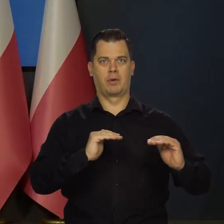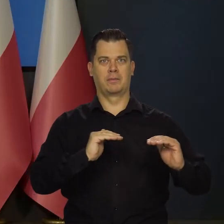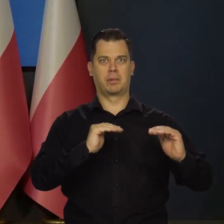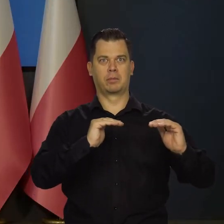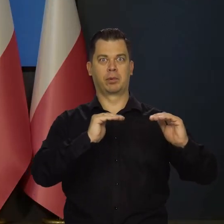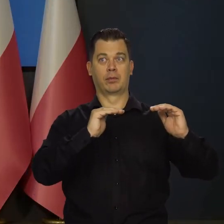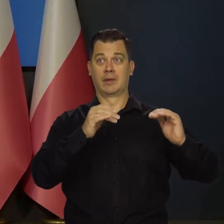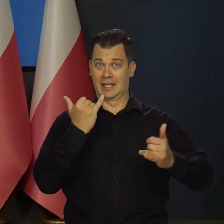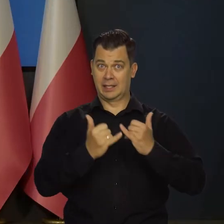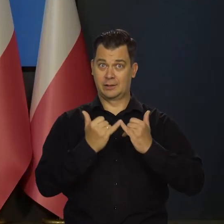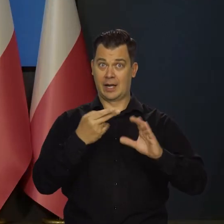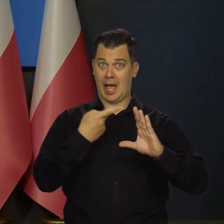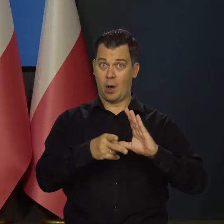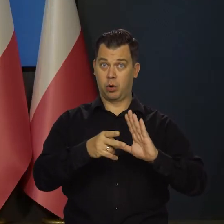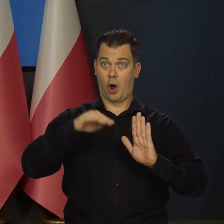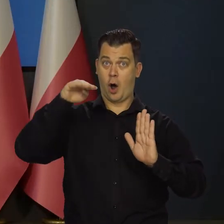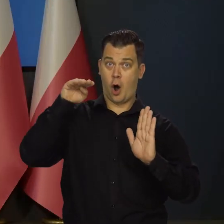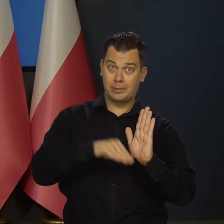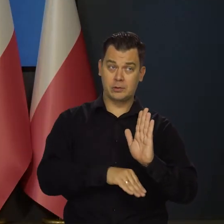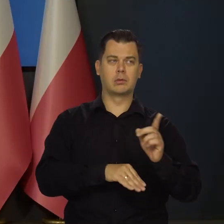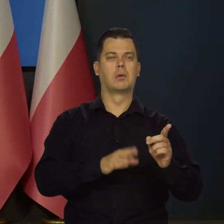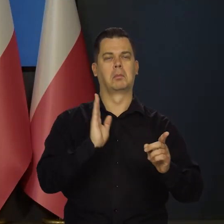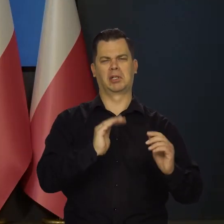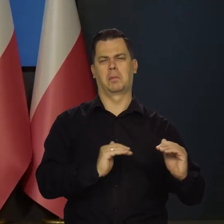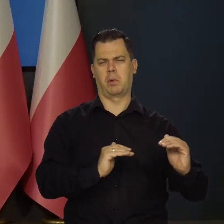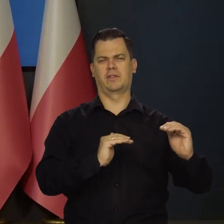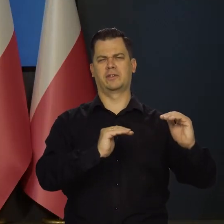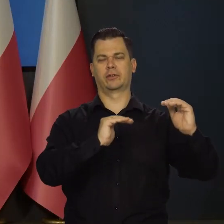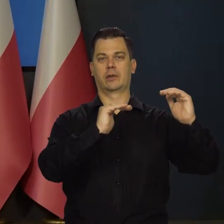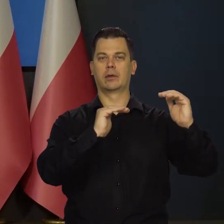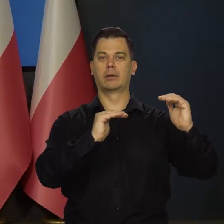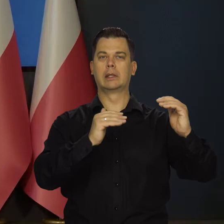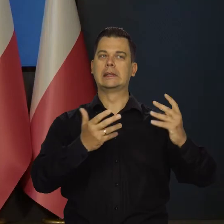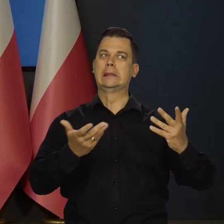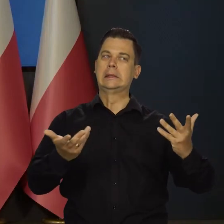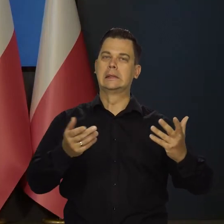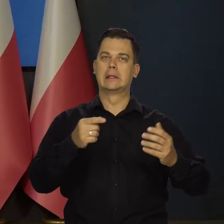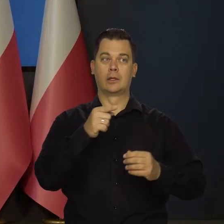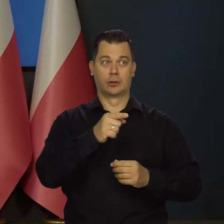nawet jak strefa euro wejdzie w recesję. I zmierzając do pytania, czy jest gotowa,